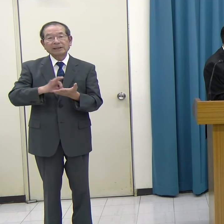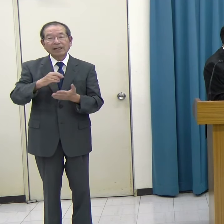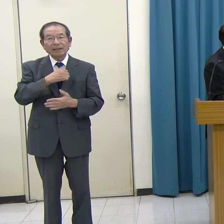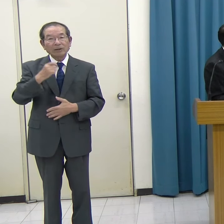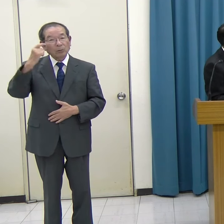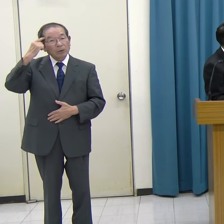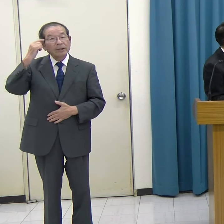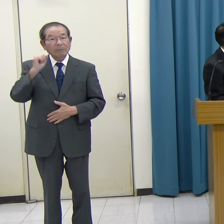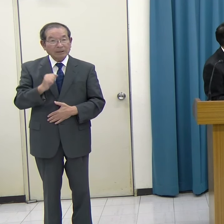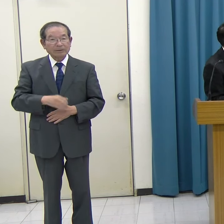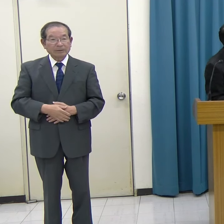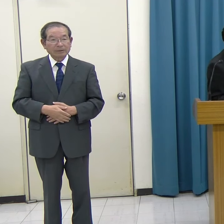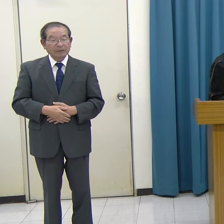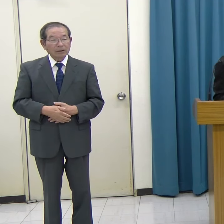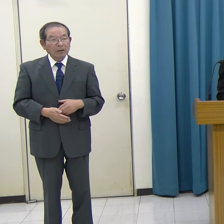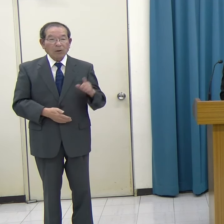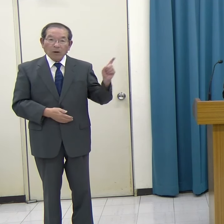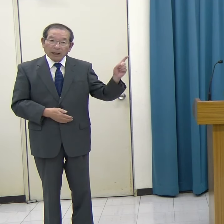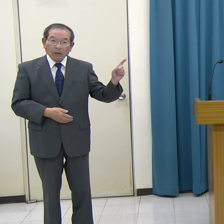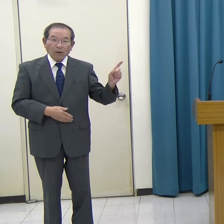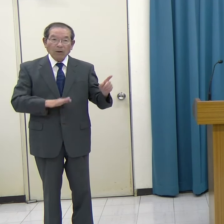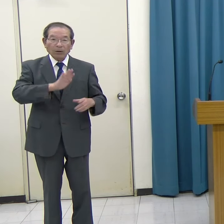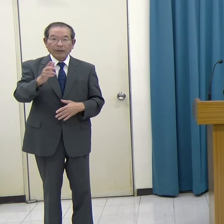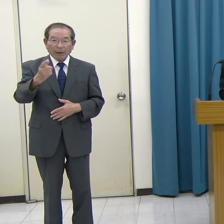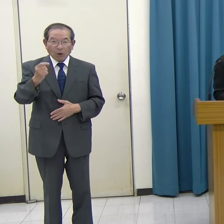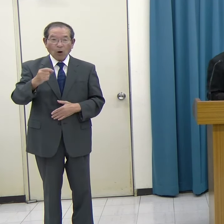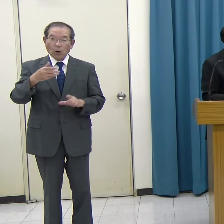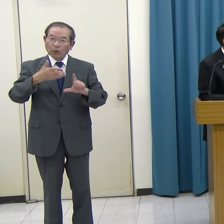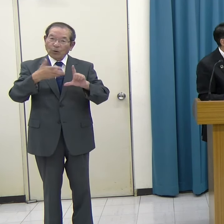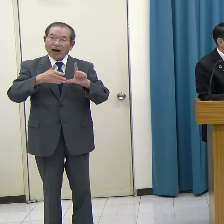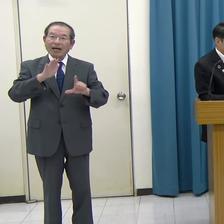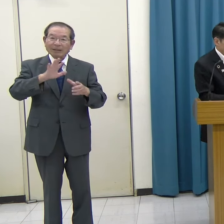このスプリンギンのデモ動画をご覧ください。